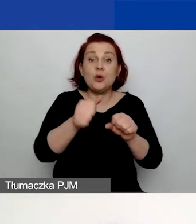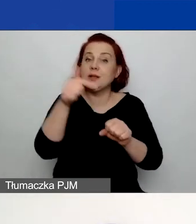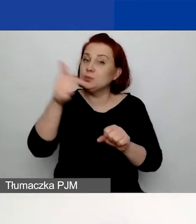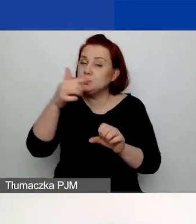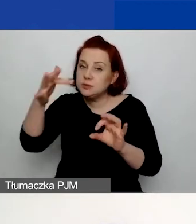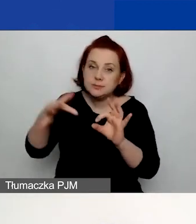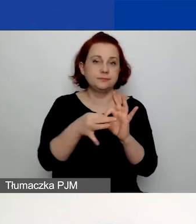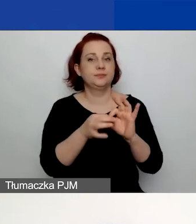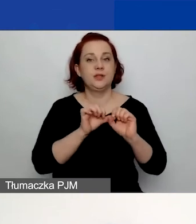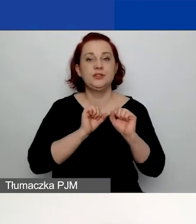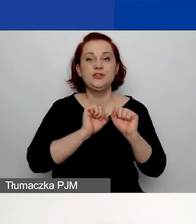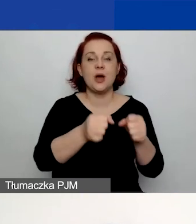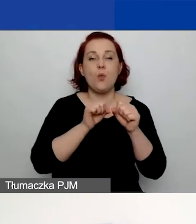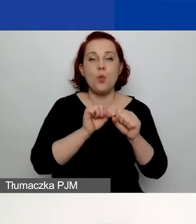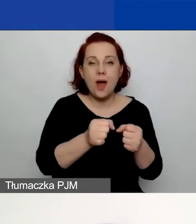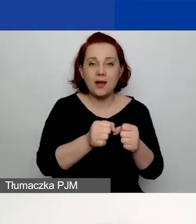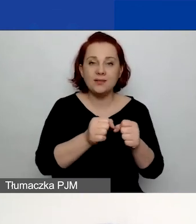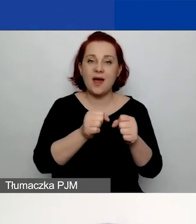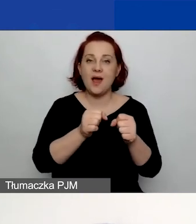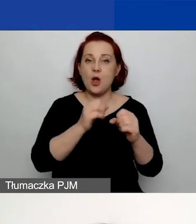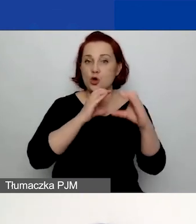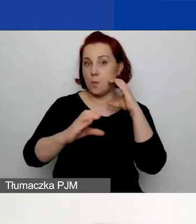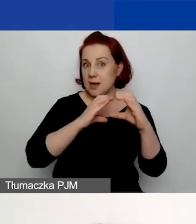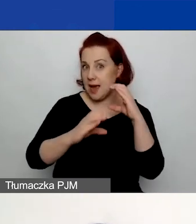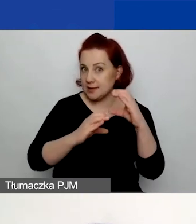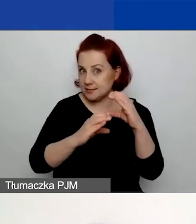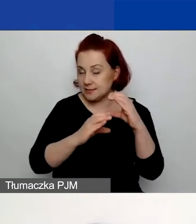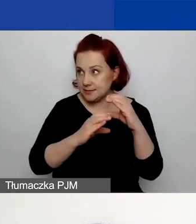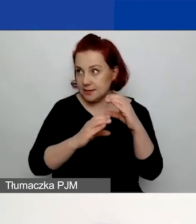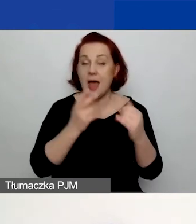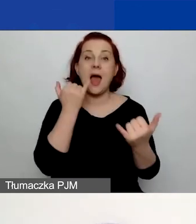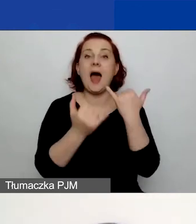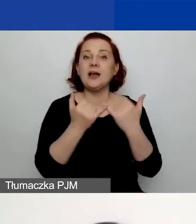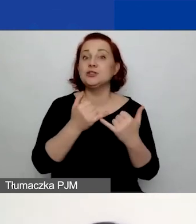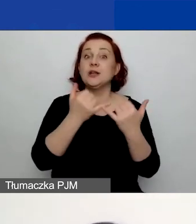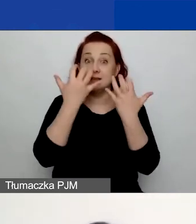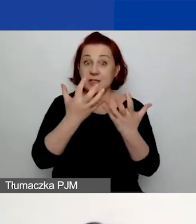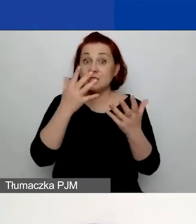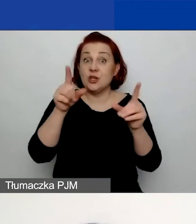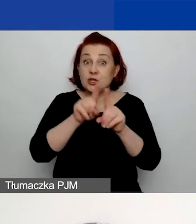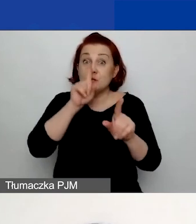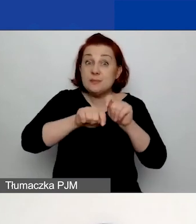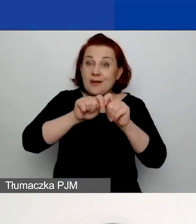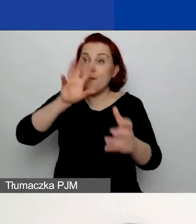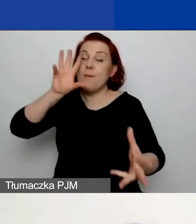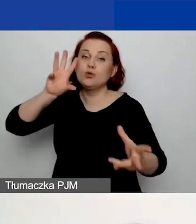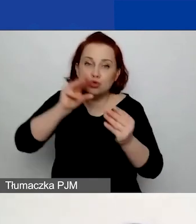działaniom komunikacyjnym. Jeżeli przewidujecie ewaluację, to również możecie poświęcić jej osobne działanie.